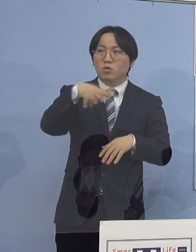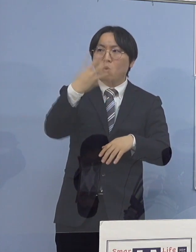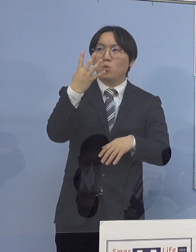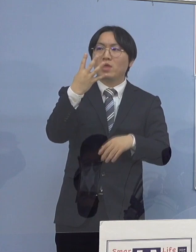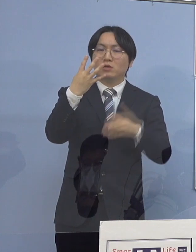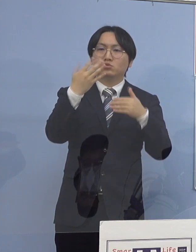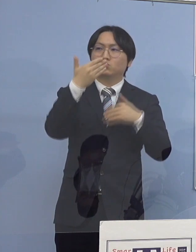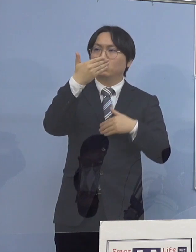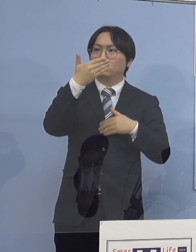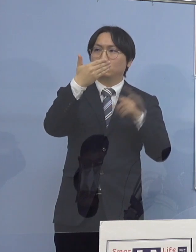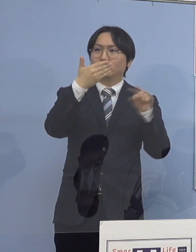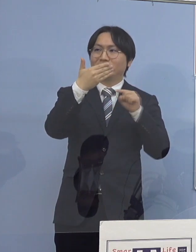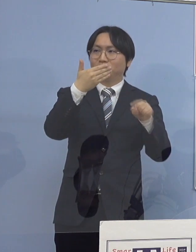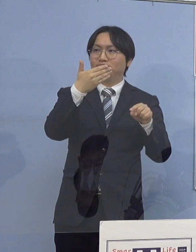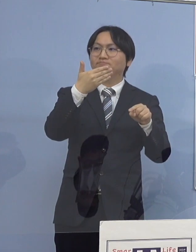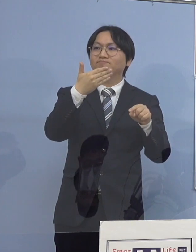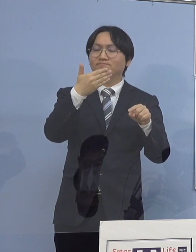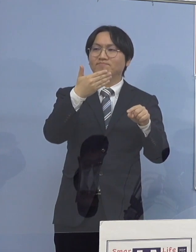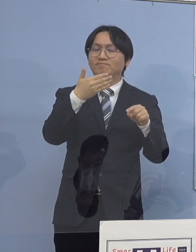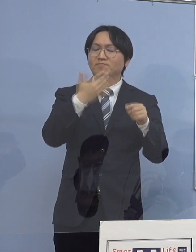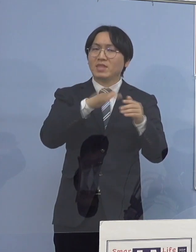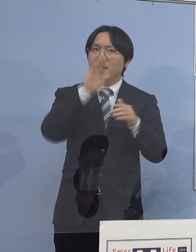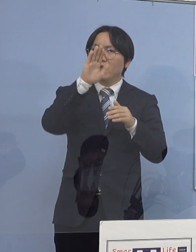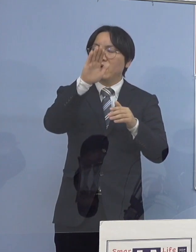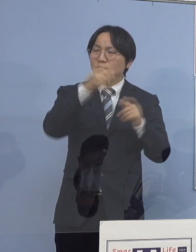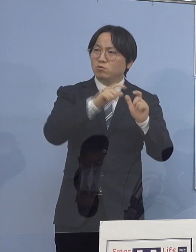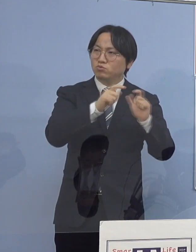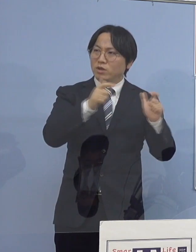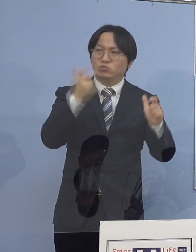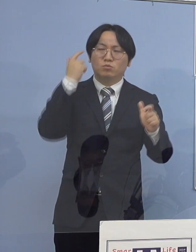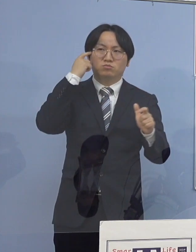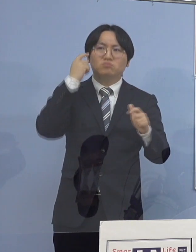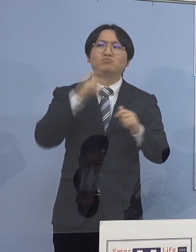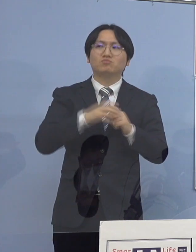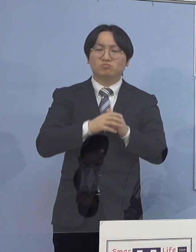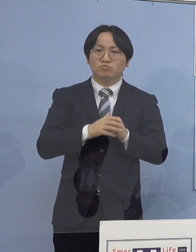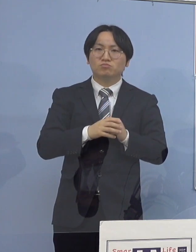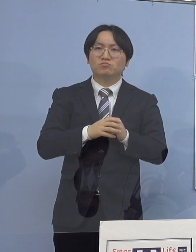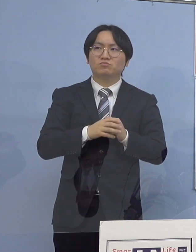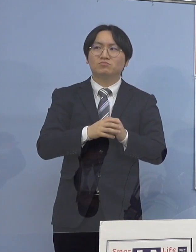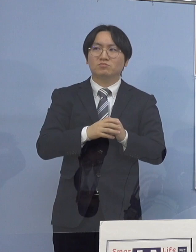まだまだ今日発表したように 新しいクラスター4つ発表して